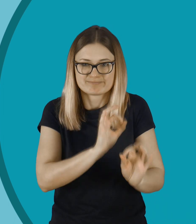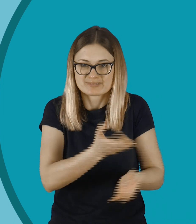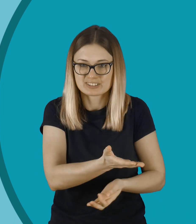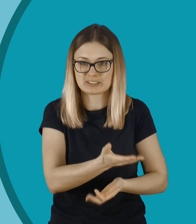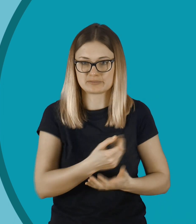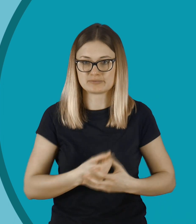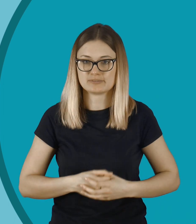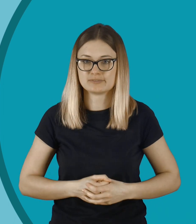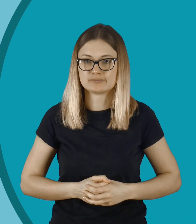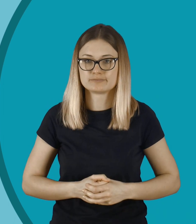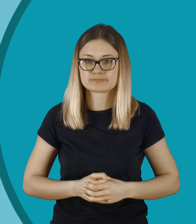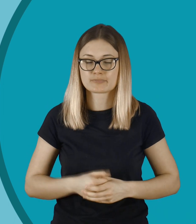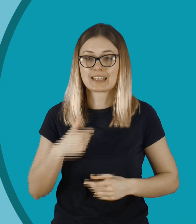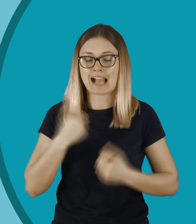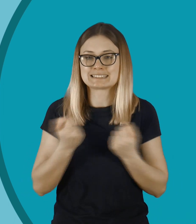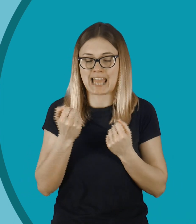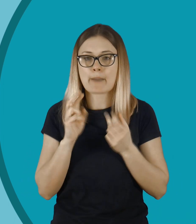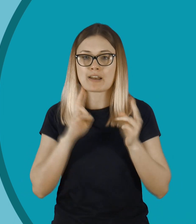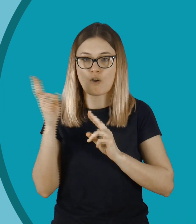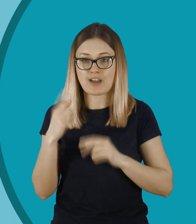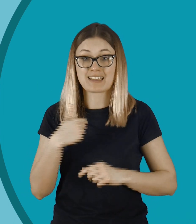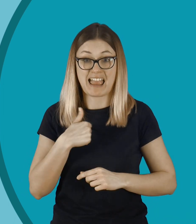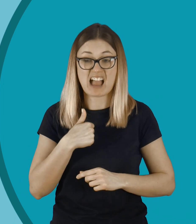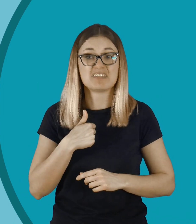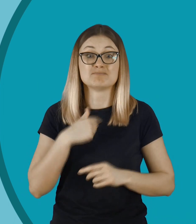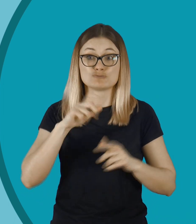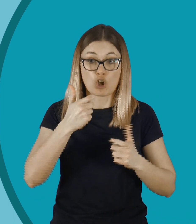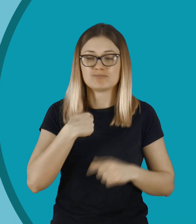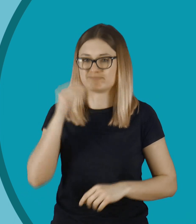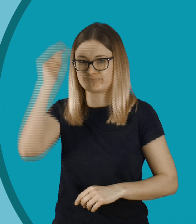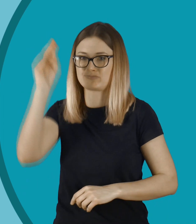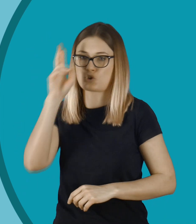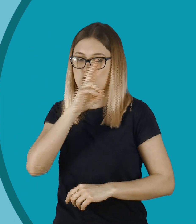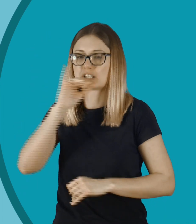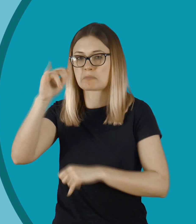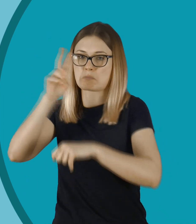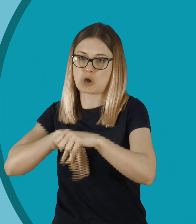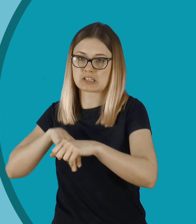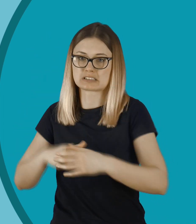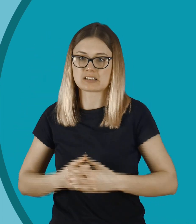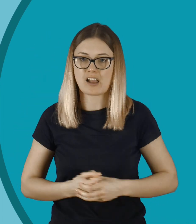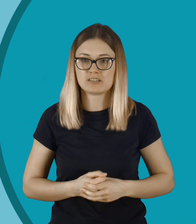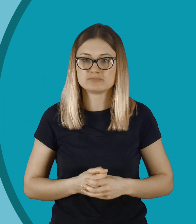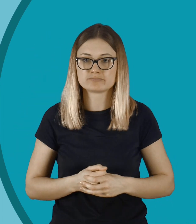Powinniśmy tępić takie zachowania. Ja staram się reagować. Zgłosiłbym to do rodziców i na policję.